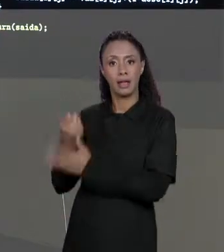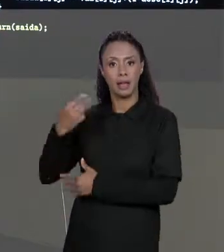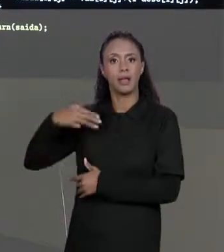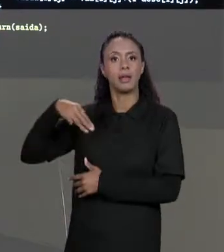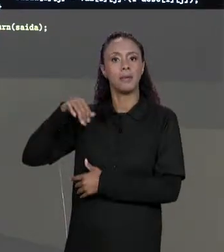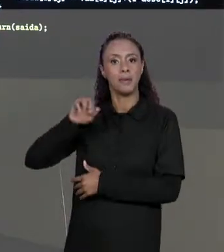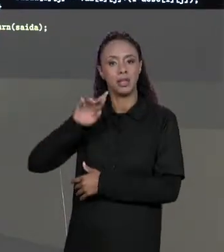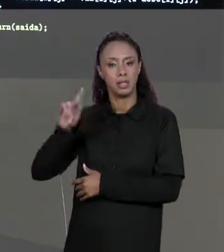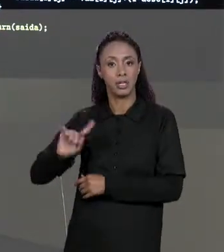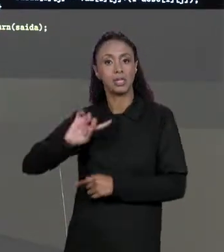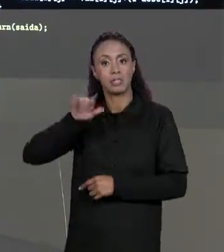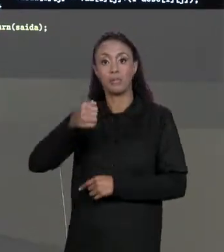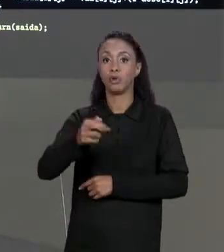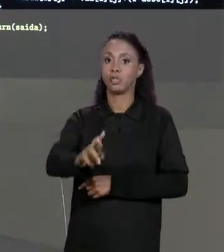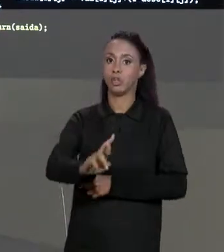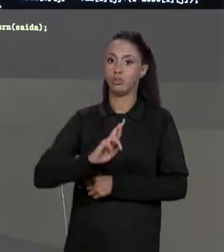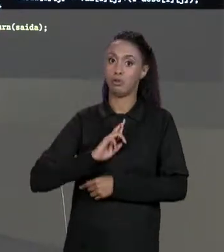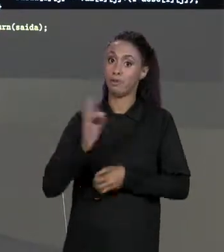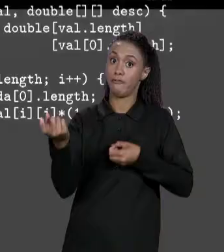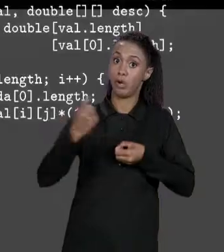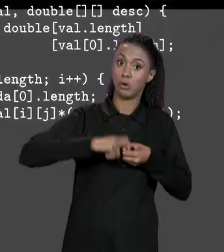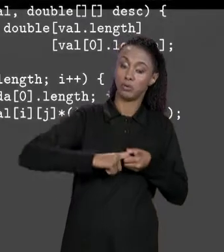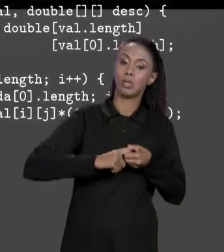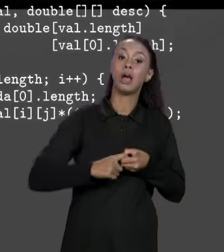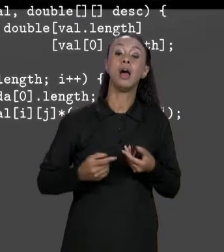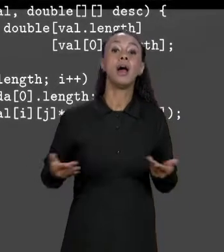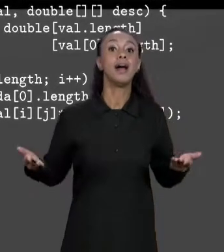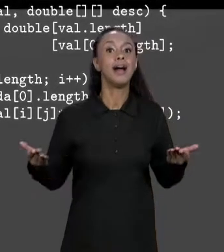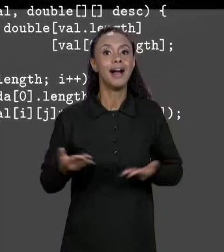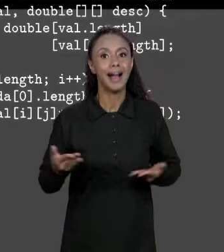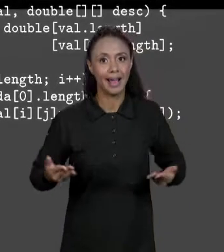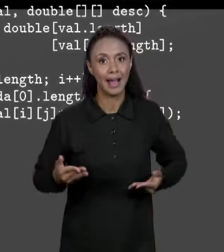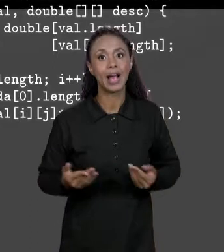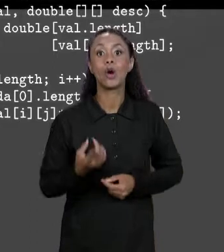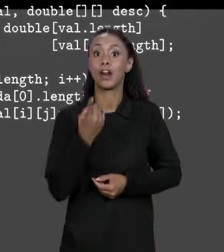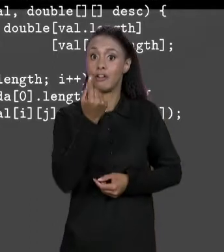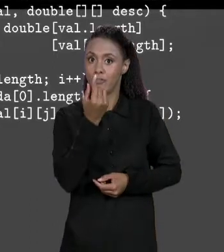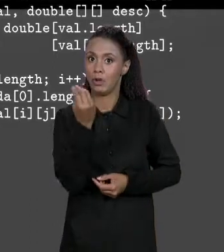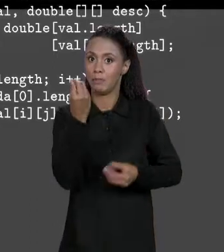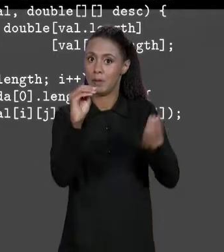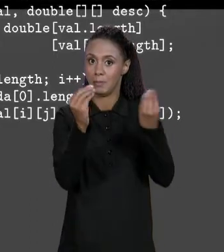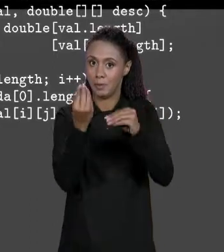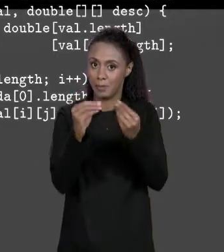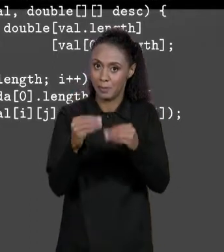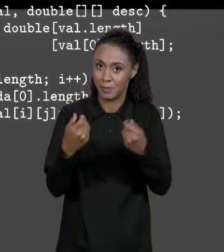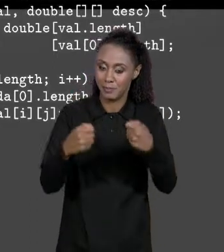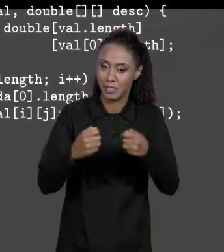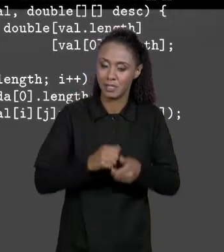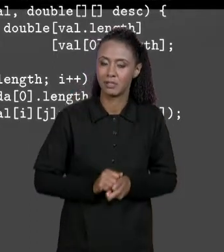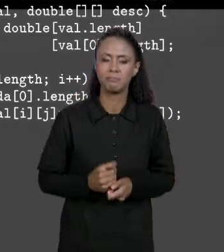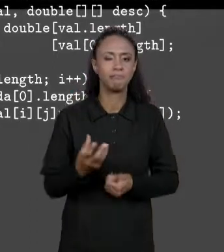NOSSO MÉTODO, MAS AGORA VAMOS PREENCHER OS VALORES DENTRO DESSA MATRIZ. PARA PREENCHER ESSES VALORES A GENTE VAI